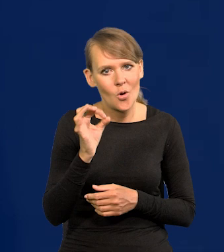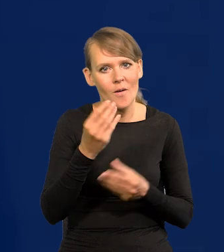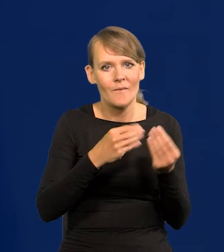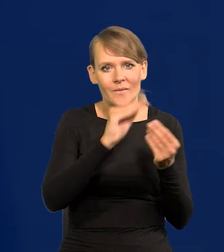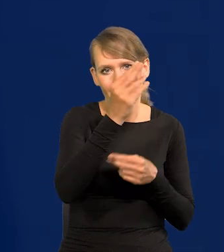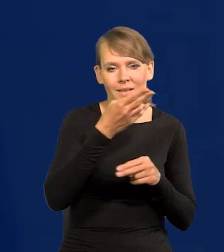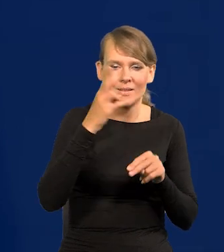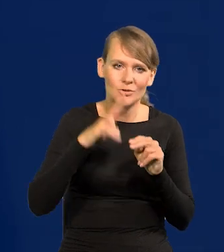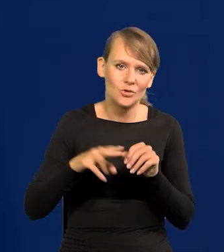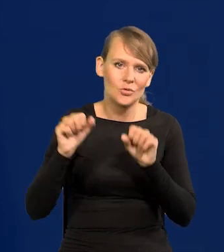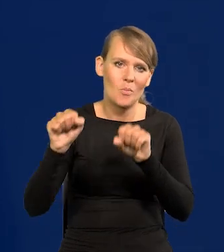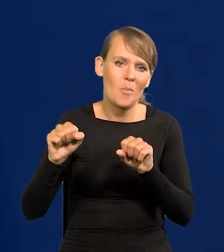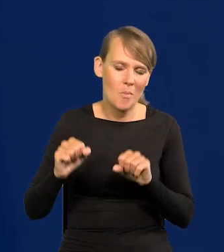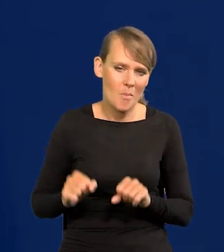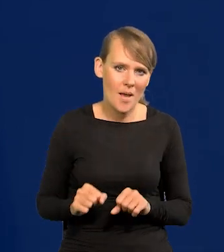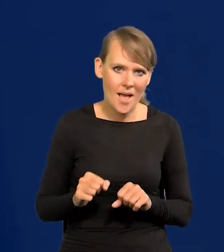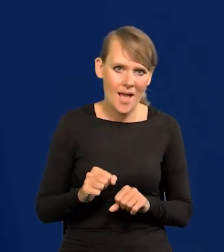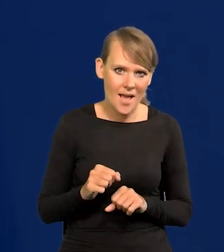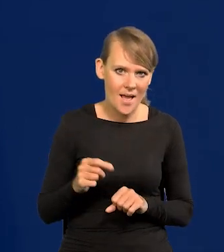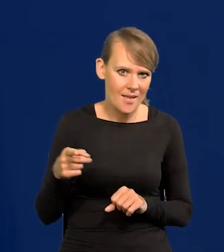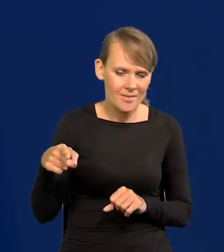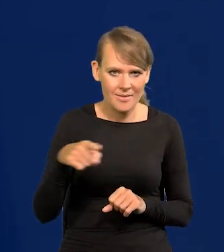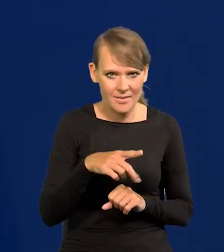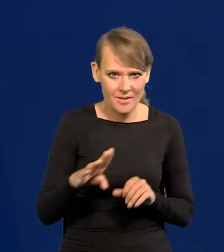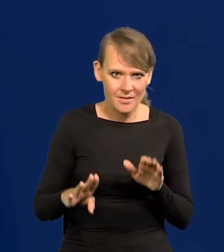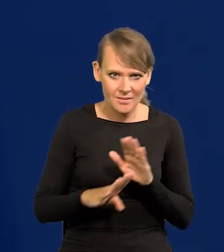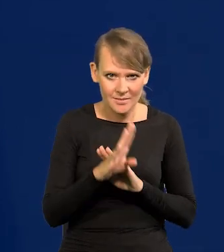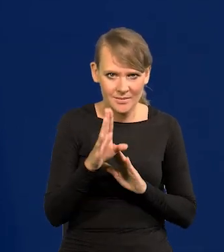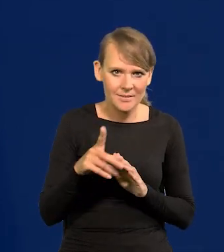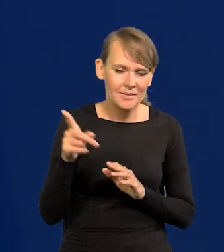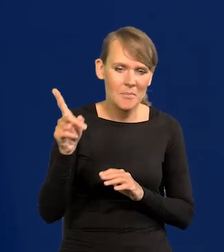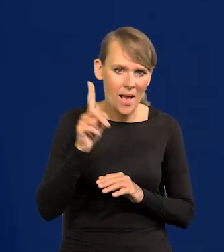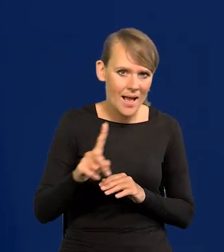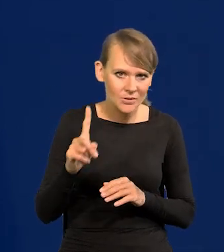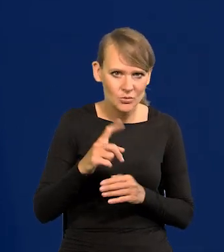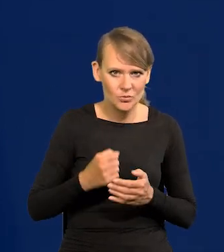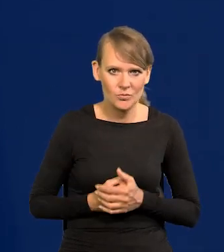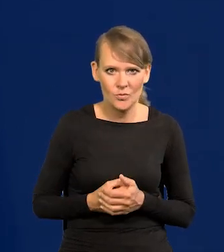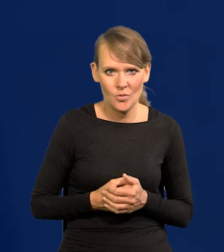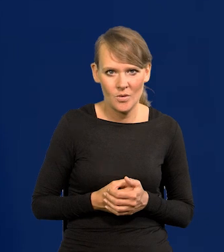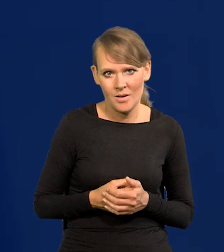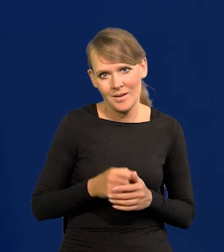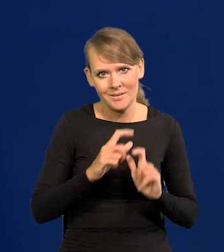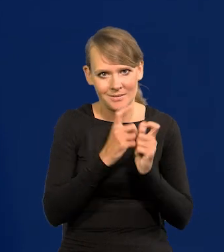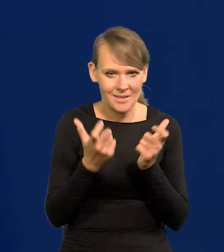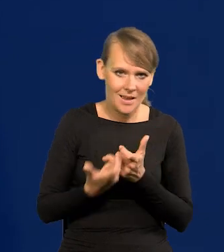niż banki to przedstawiają, niż Skarb Państwa przedstawia i zgarnąć wszystko.